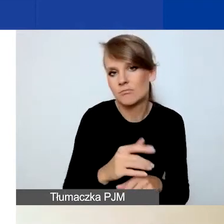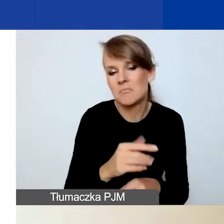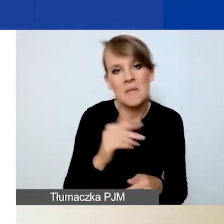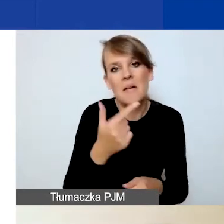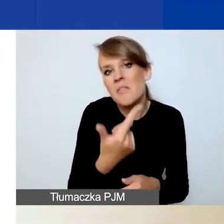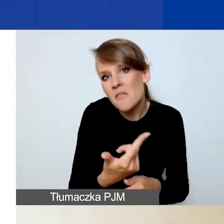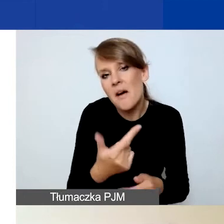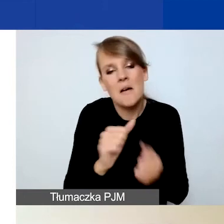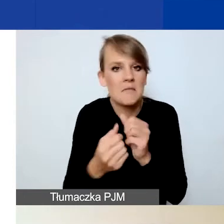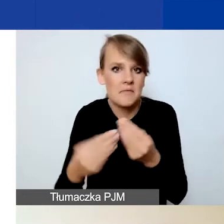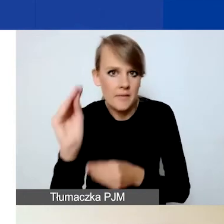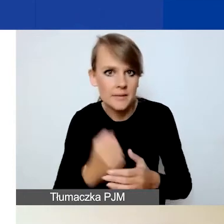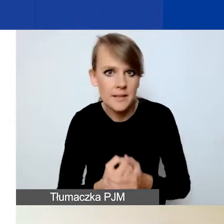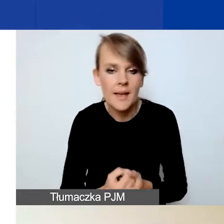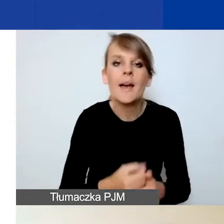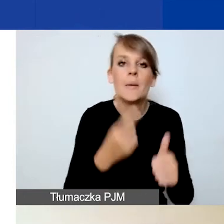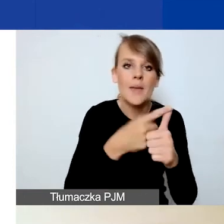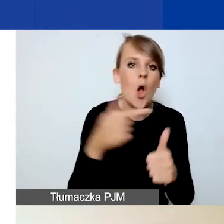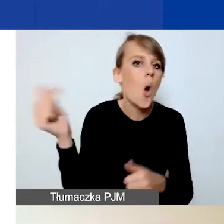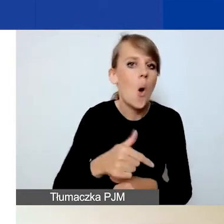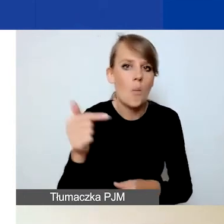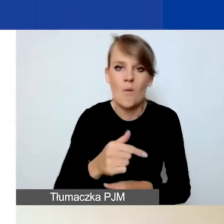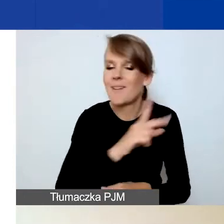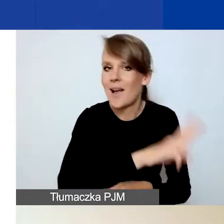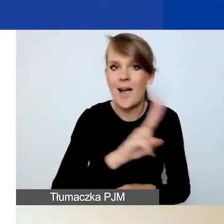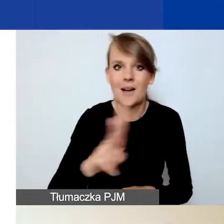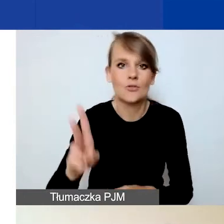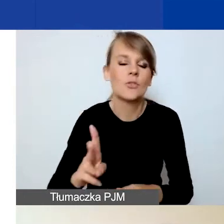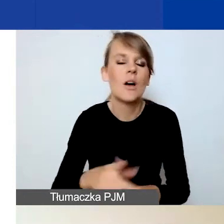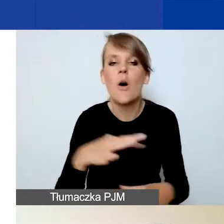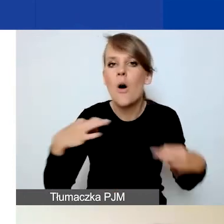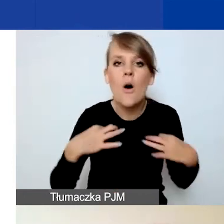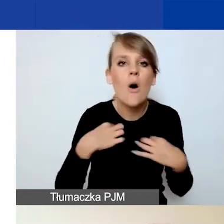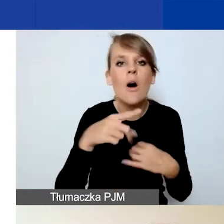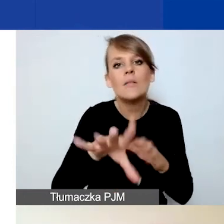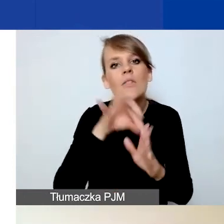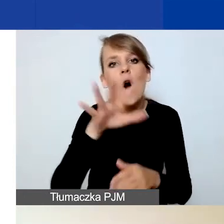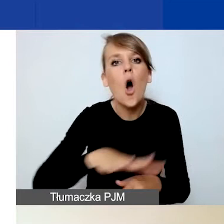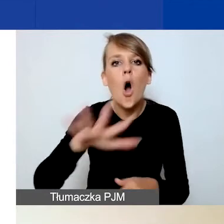Pierwszy wskaźnik jest obowiązkowy dla wszystkich niezależnie od tego, który z obszarów wsparcia wybierzecie.